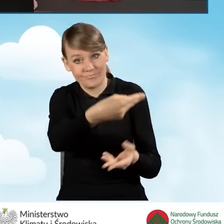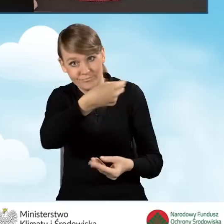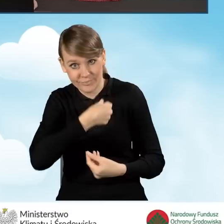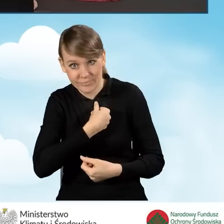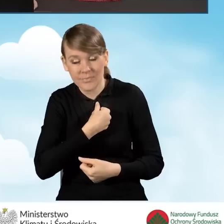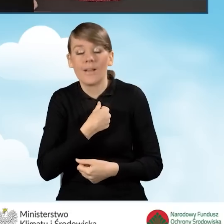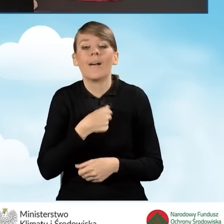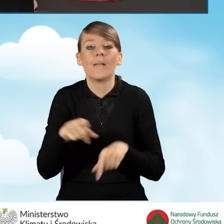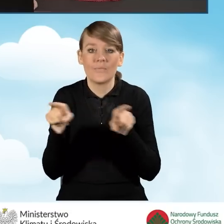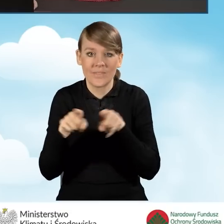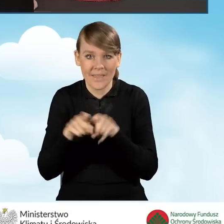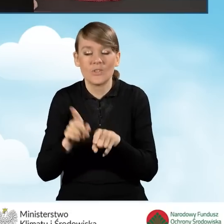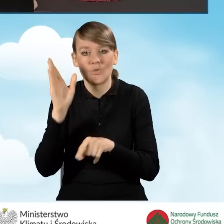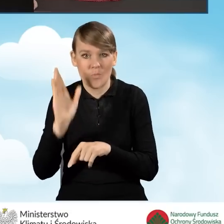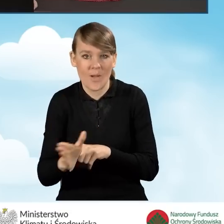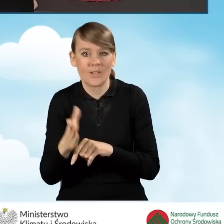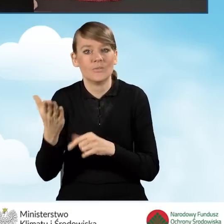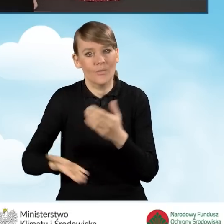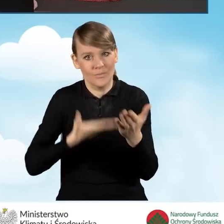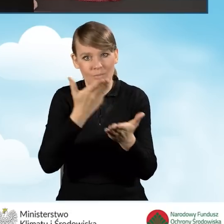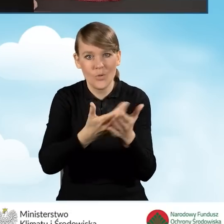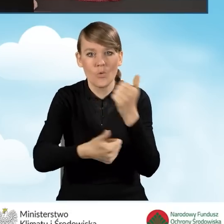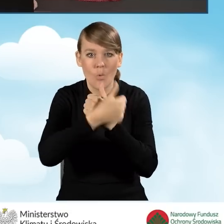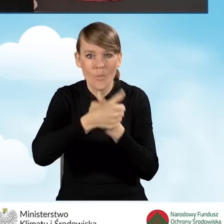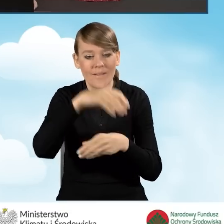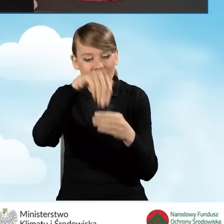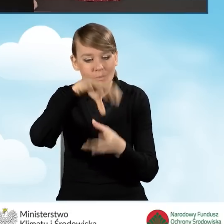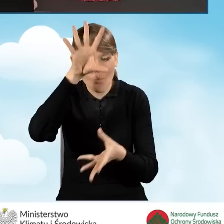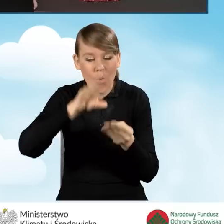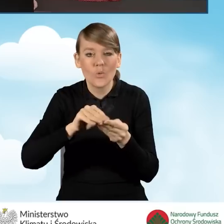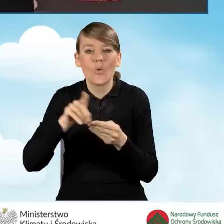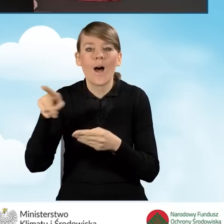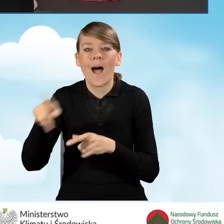zostanie złożony dokument podsumowujący audyt energetyczny